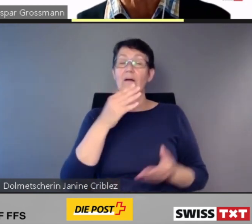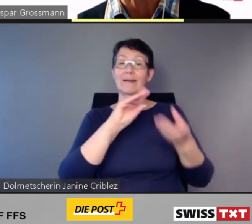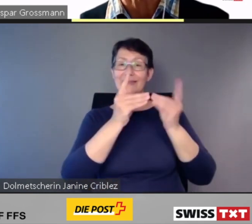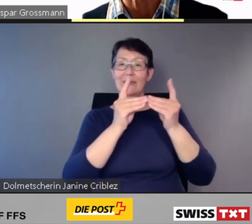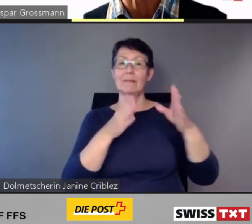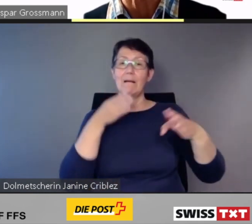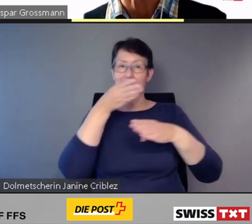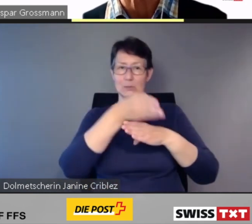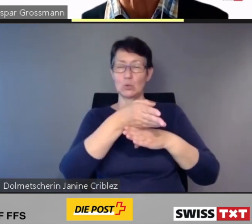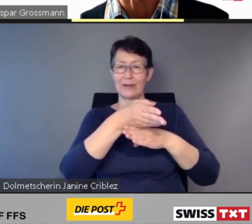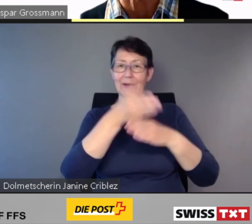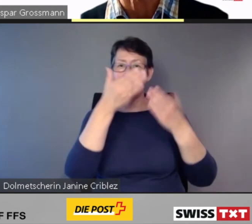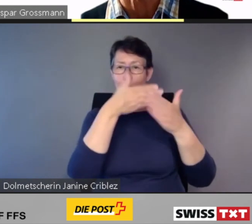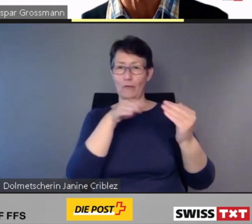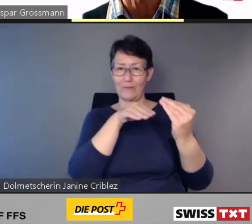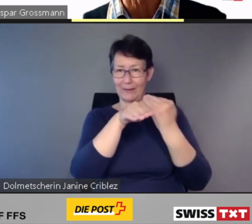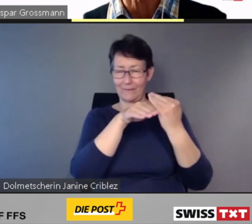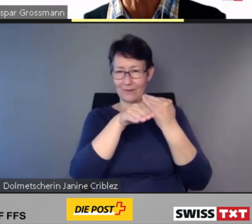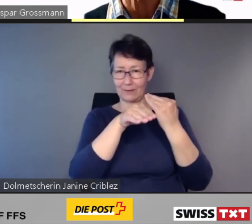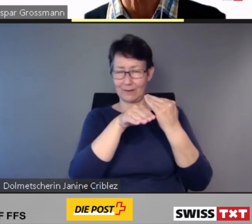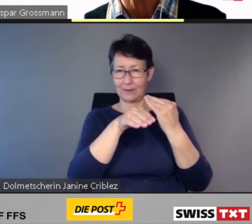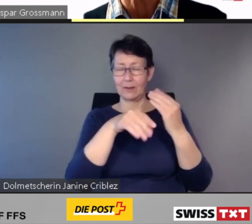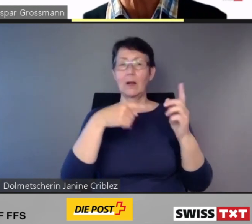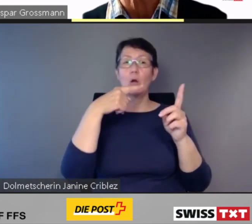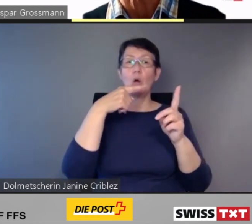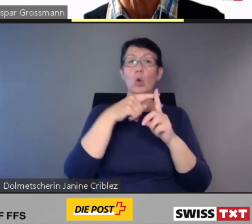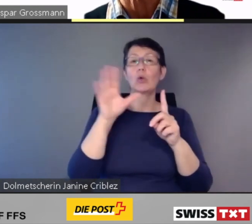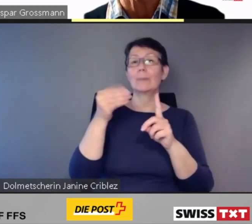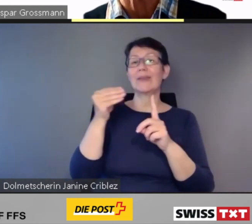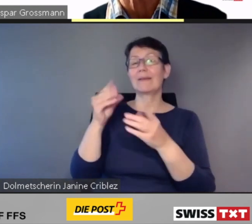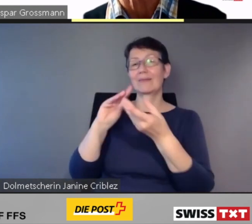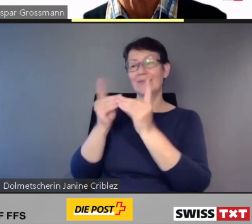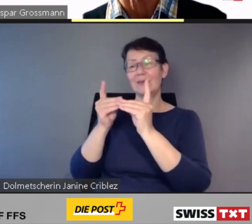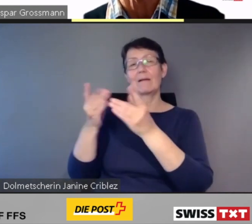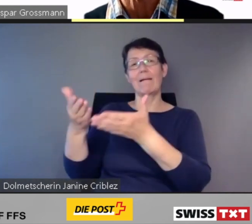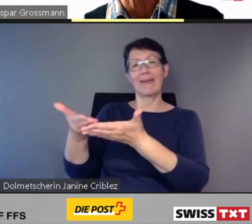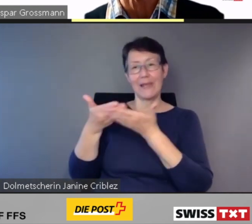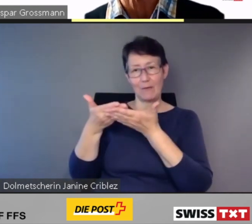und mit der digitalen Hilfestellung zur assistierten Mobilität